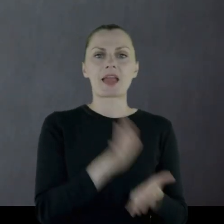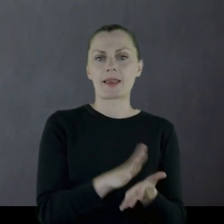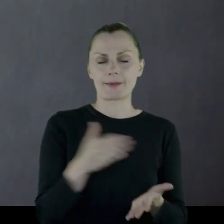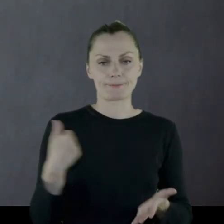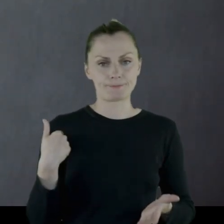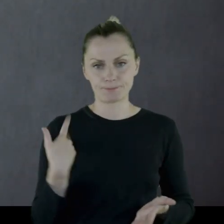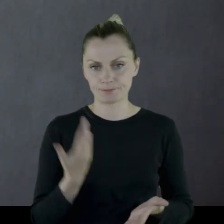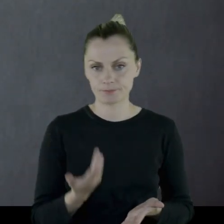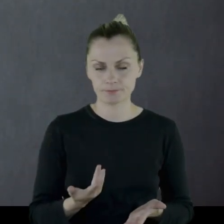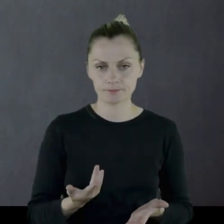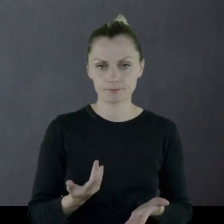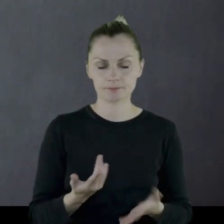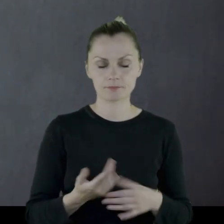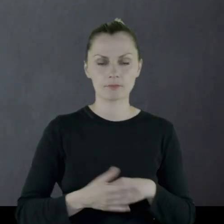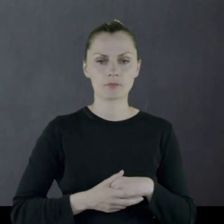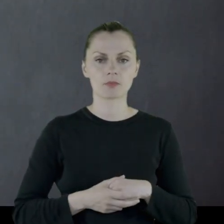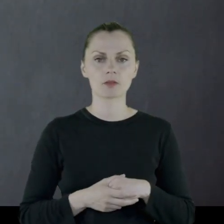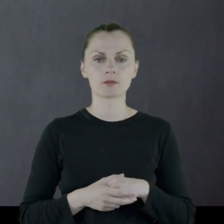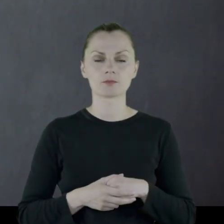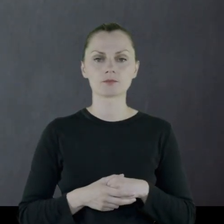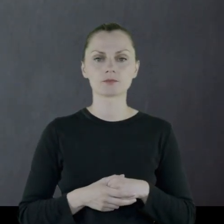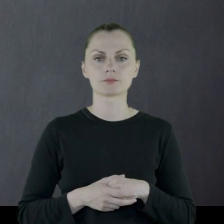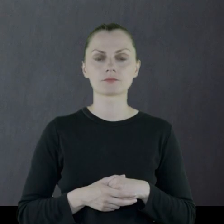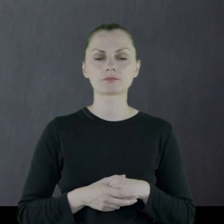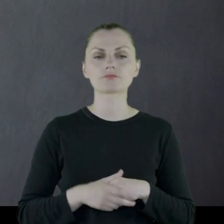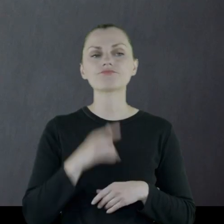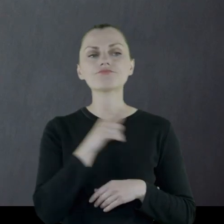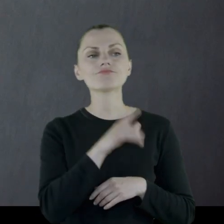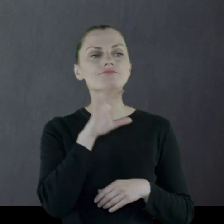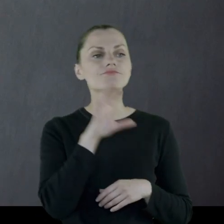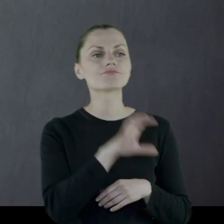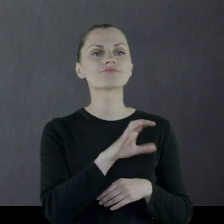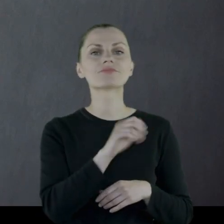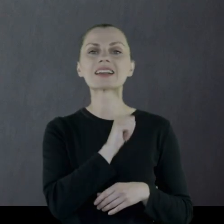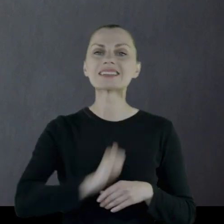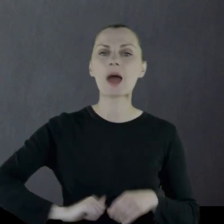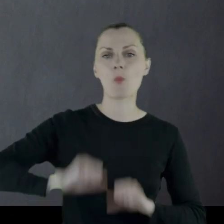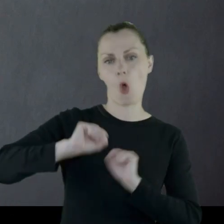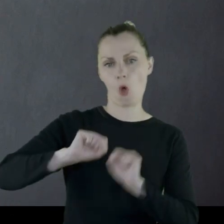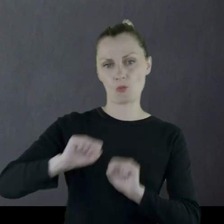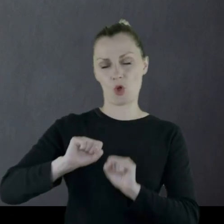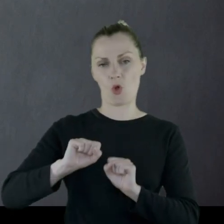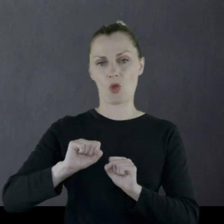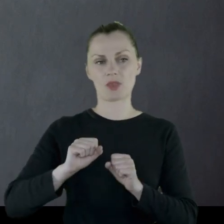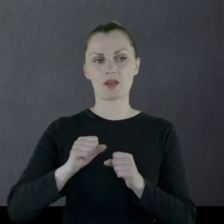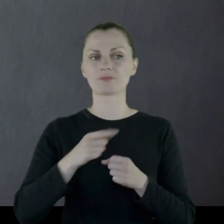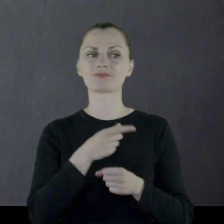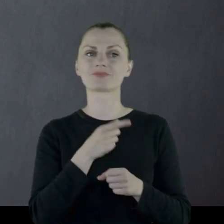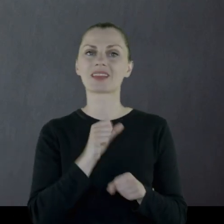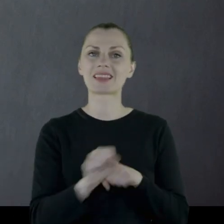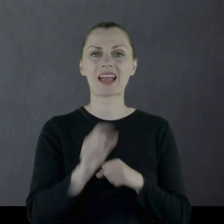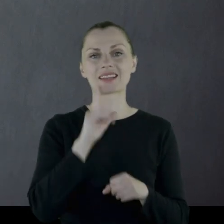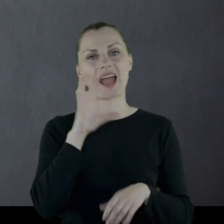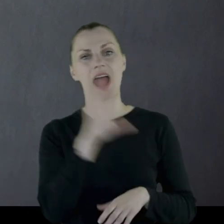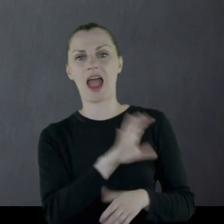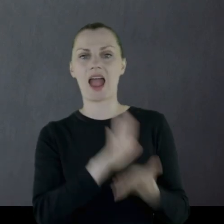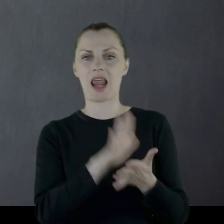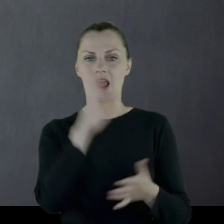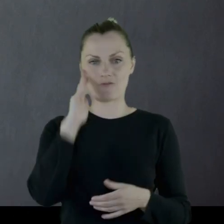Raczej jest to formacja samoobrony aniżeli formacja wojskowa.